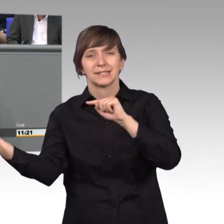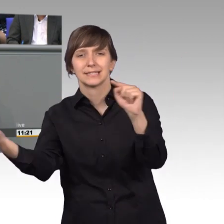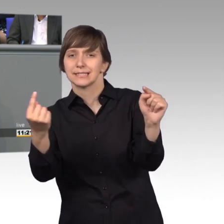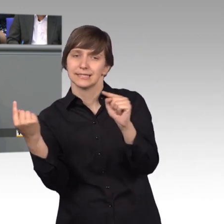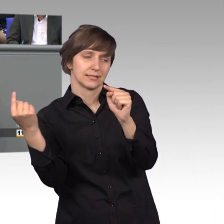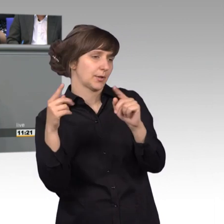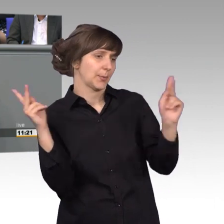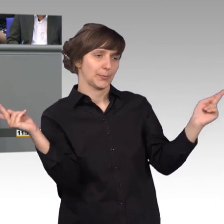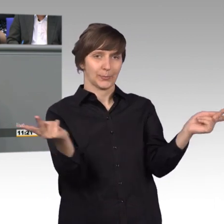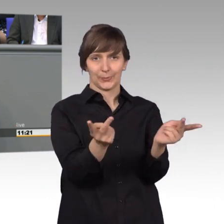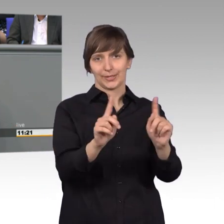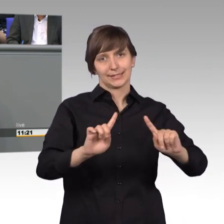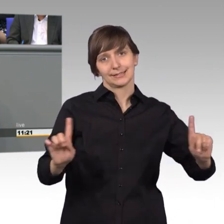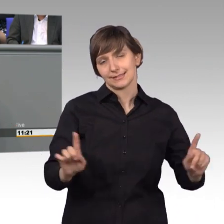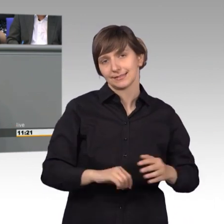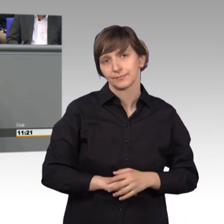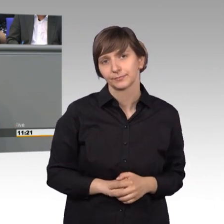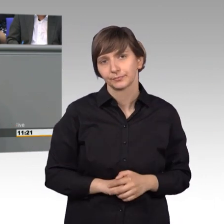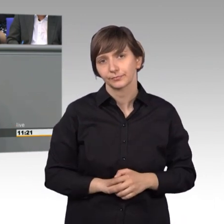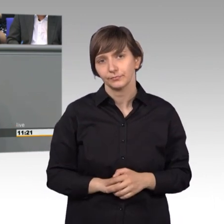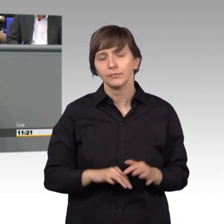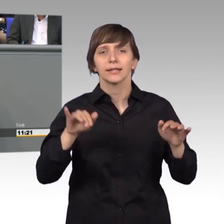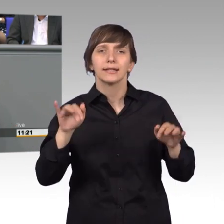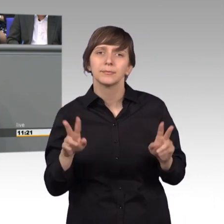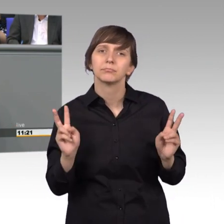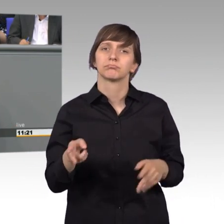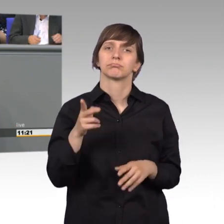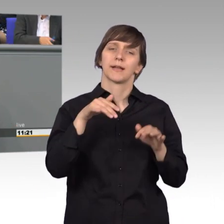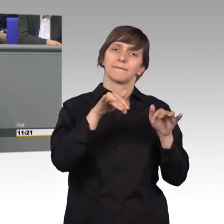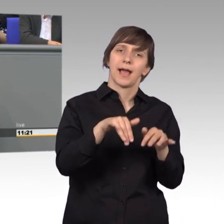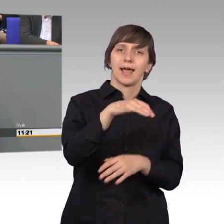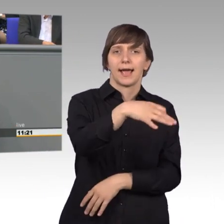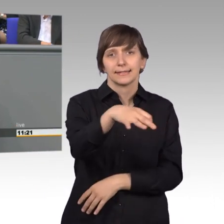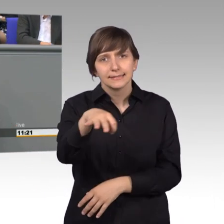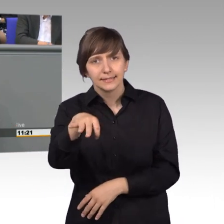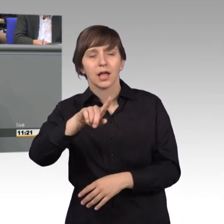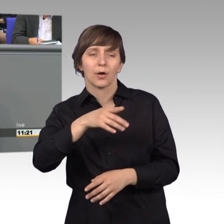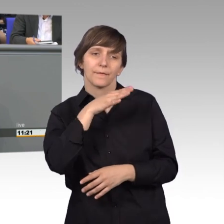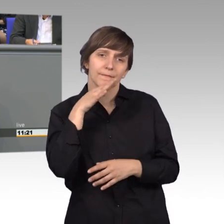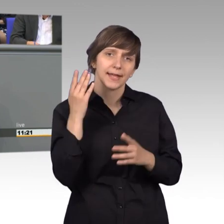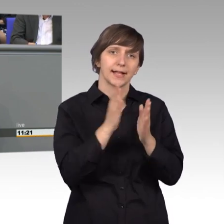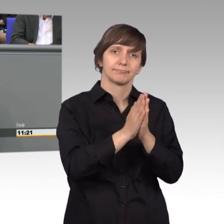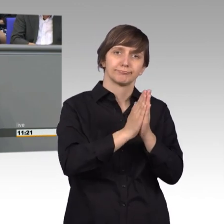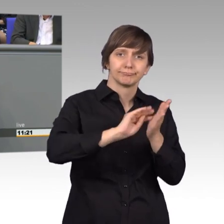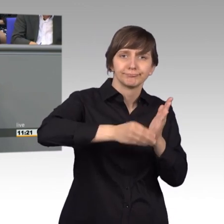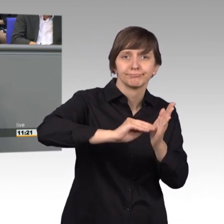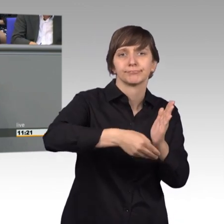Allein neben den ganzen Einzelfällen, wurden auch zahlreiche Bitten zur Gesetz- gebung oder zur politischen Gestaltung